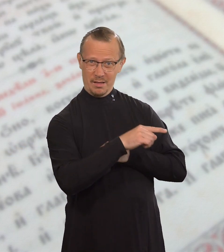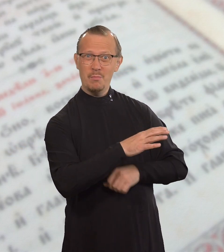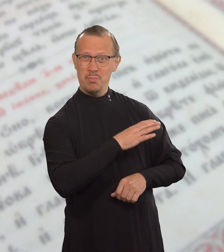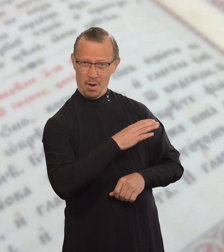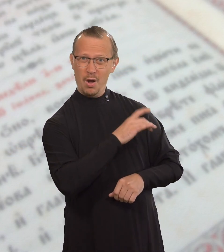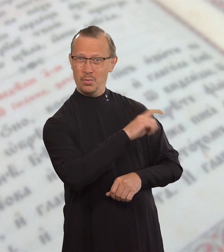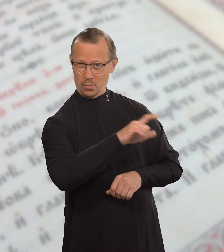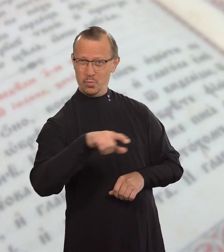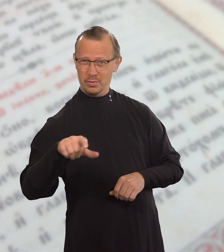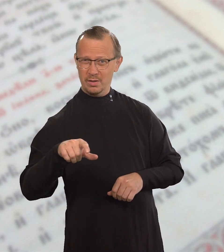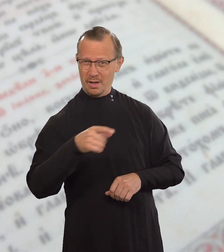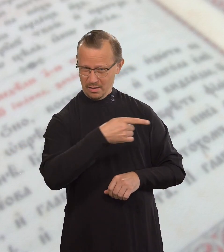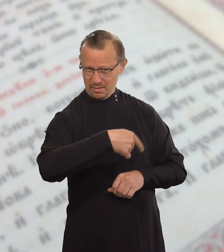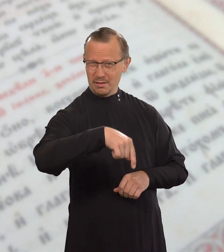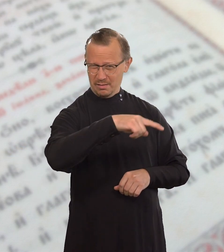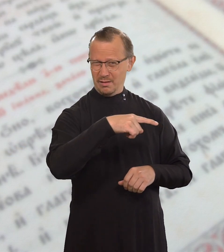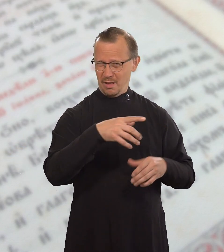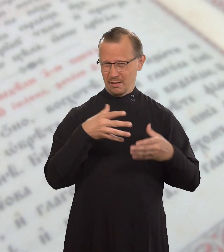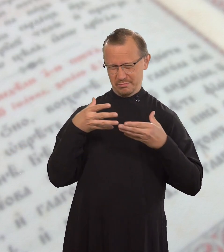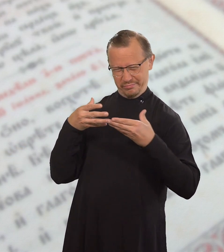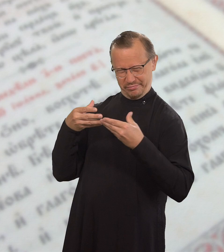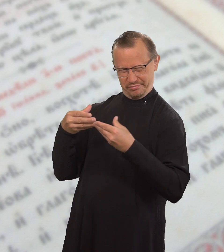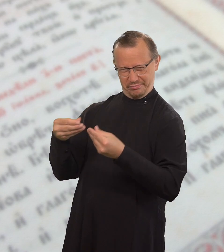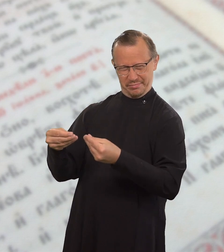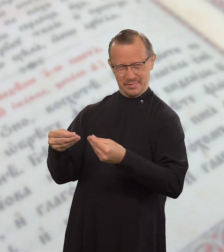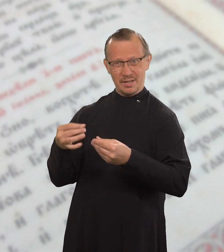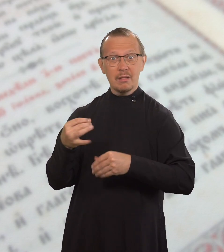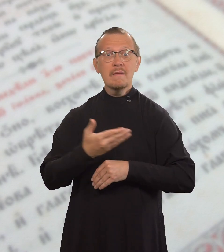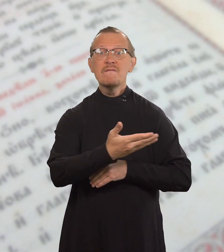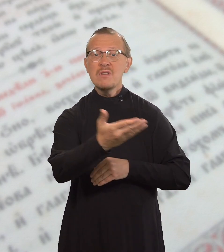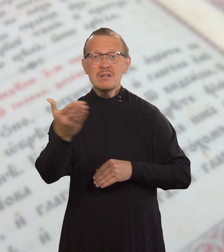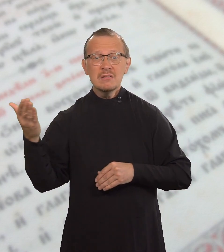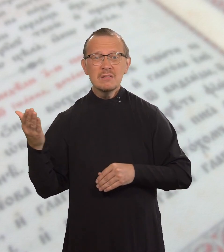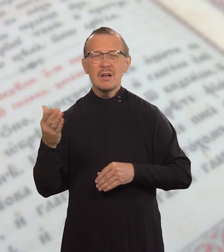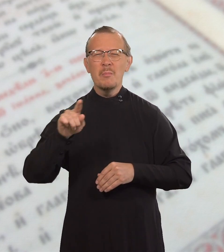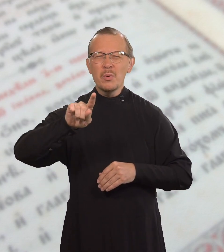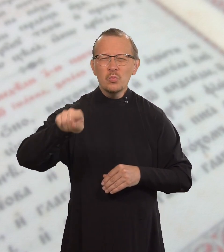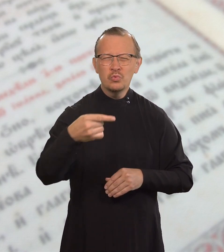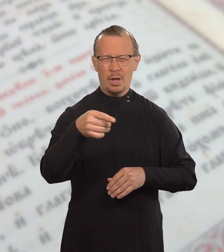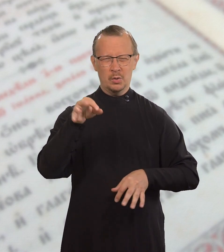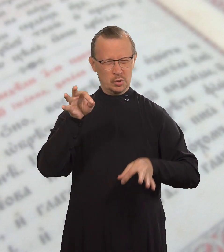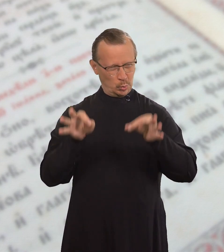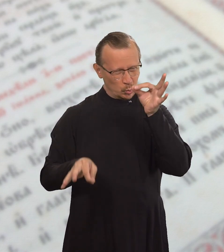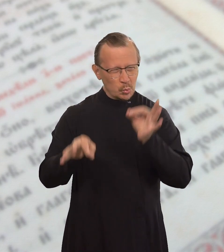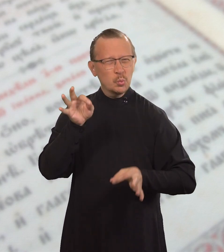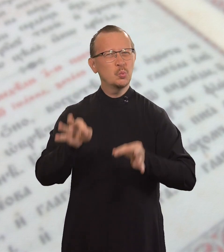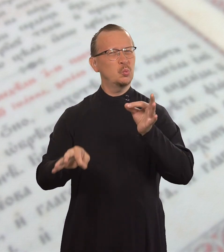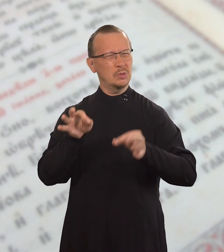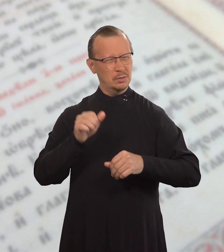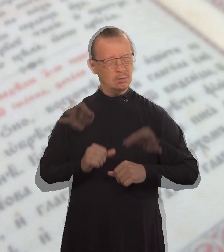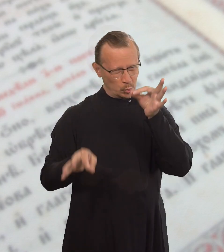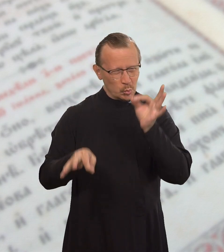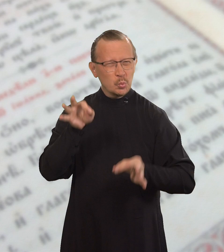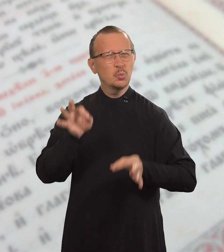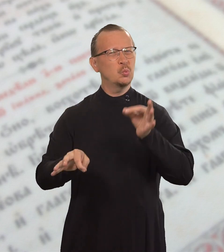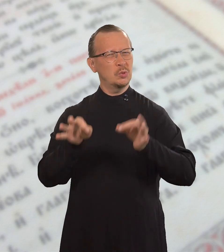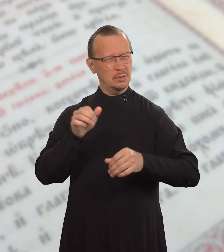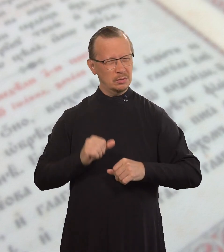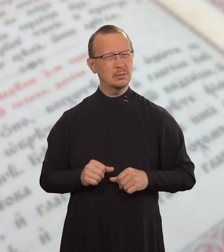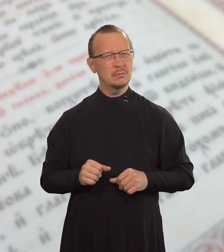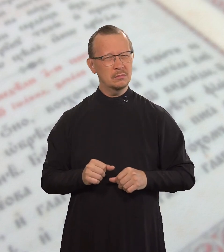Но ведь богатые вас притесняют и таскают по судам.